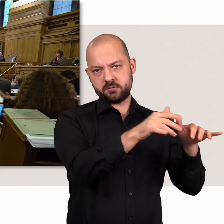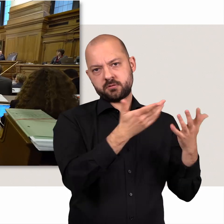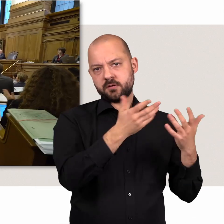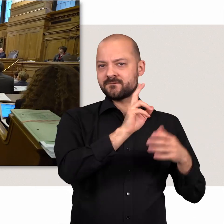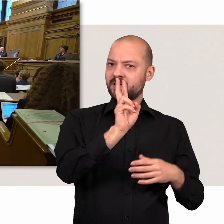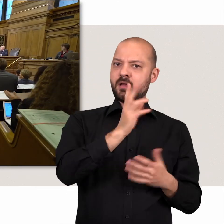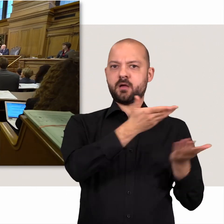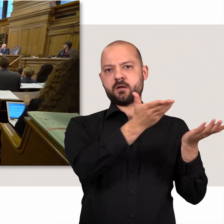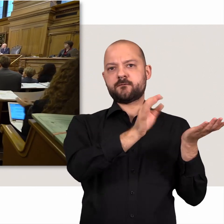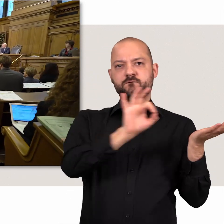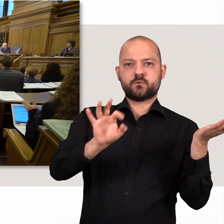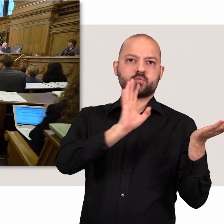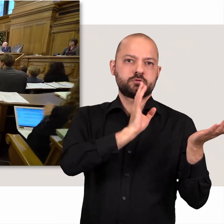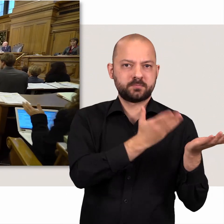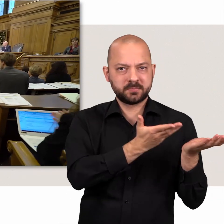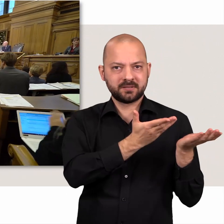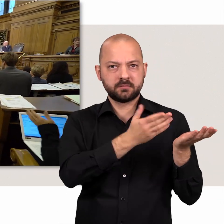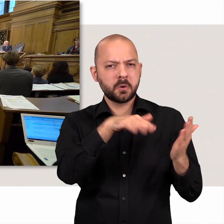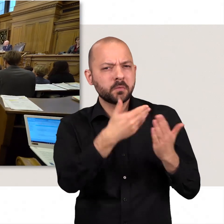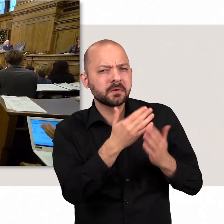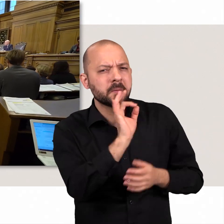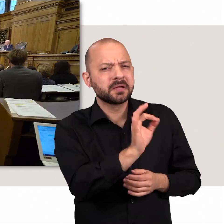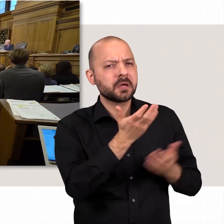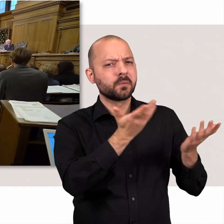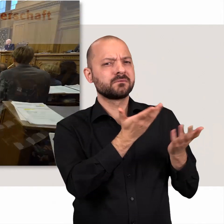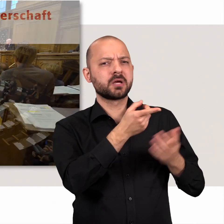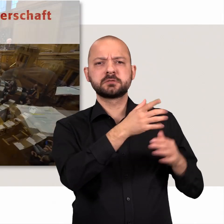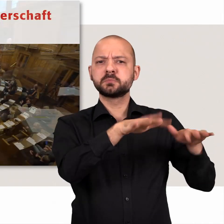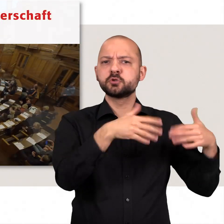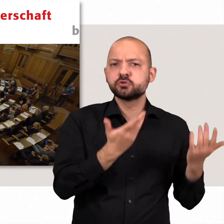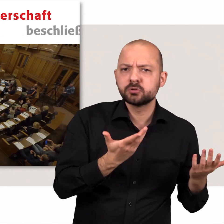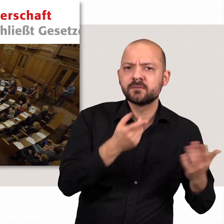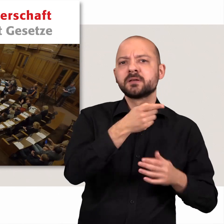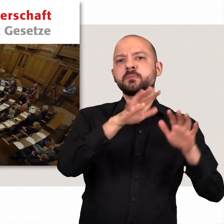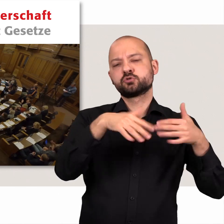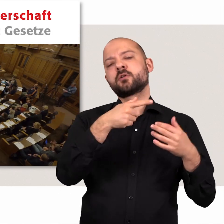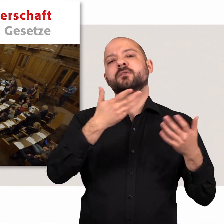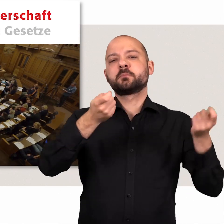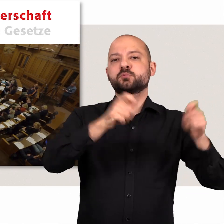Doch welche Aufgaben hat die Bürgerschaft eigentlich? Die Bürgerschaft beschließt Gesetze,